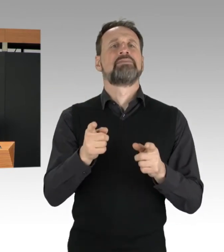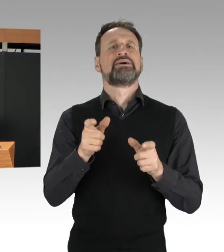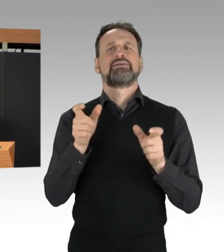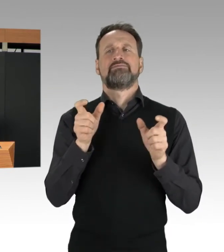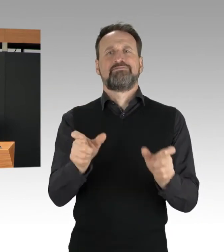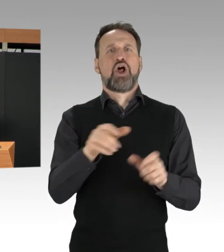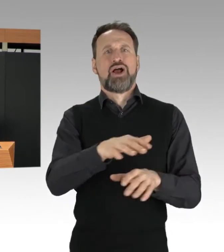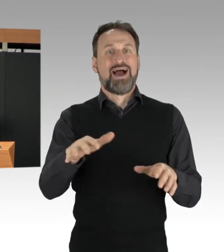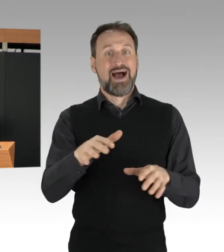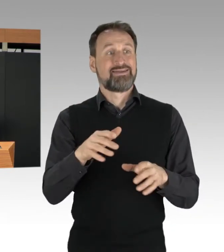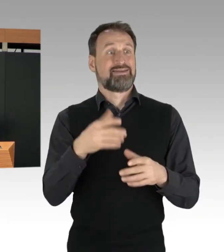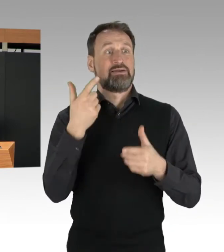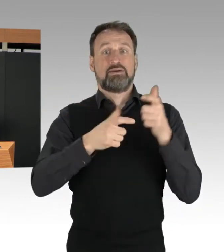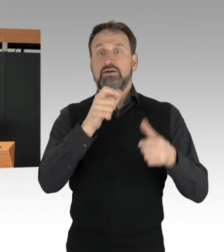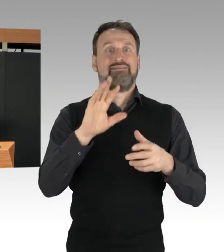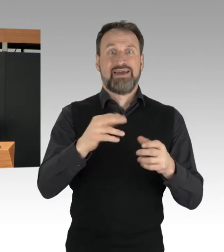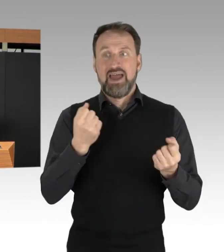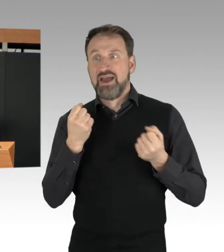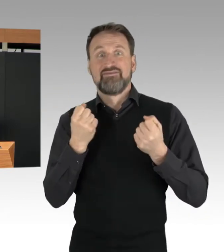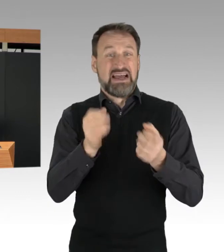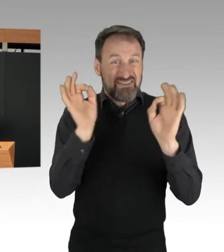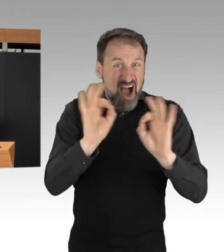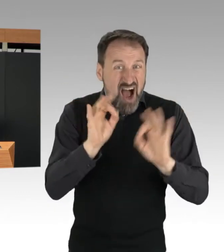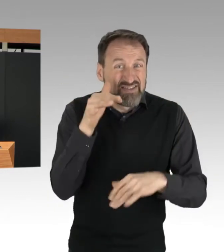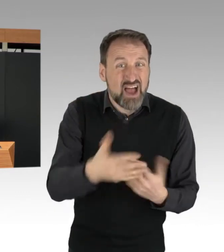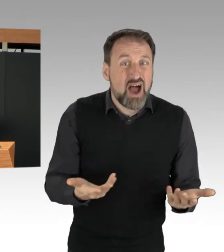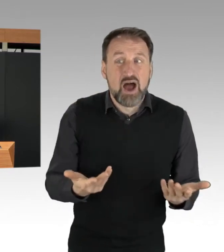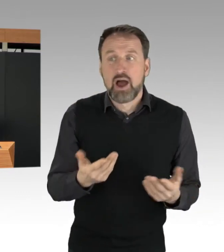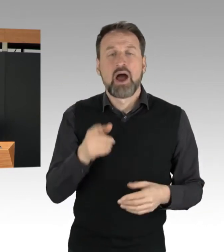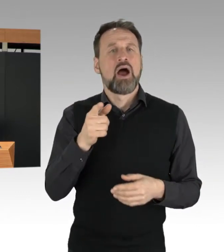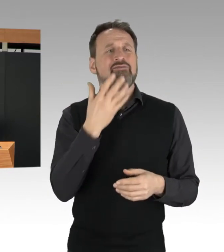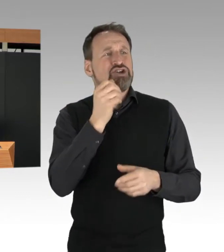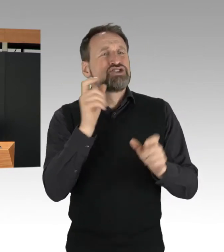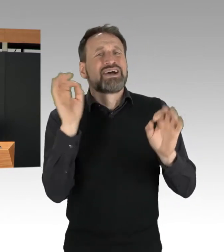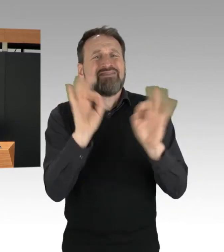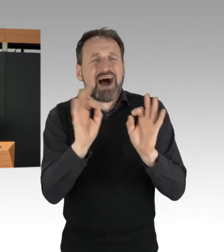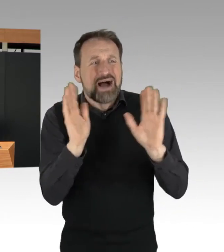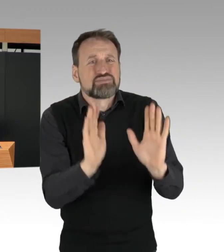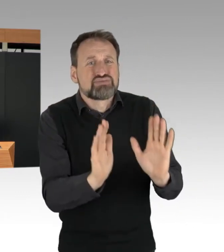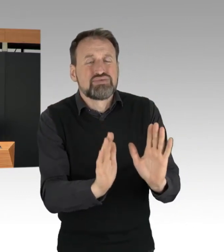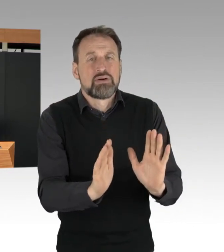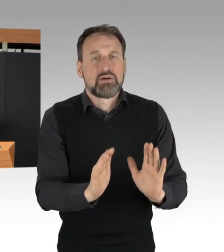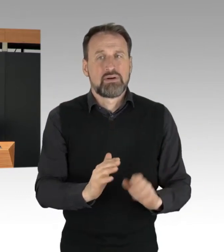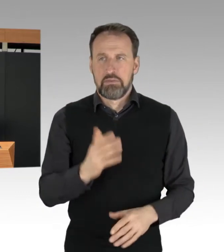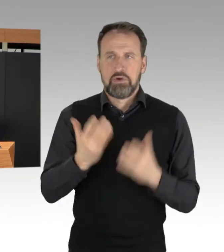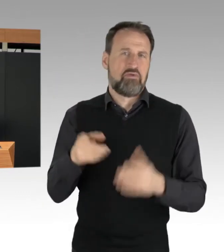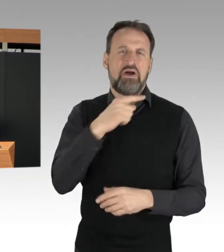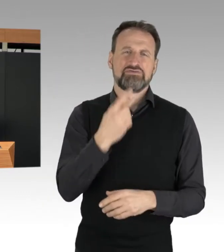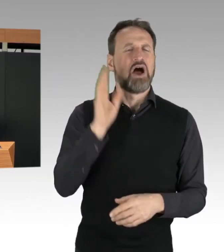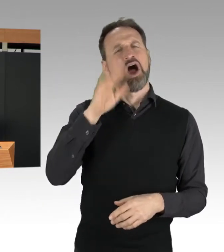Wenn es vielleicht heißt, das waren doch spontane Aktionen. Nein, das waren sie sicher nicht.